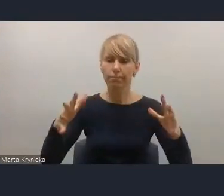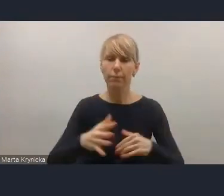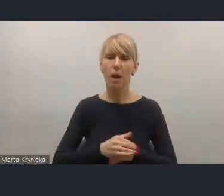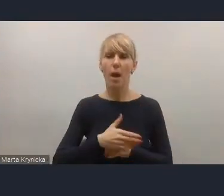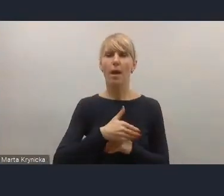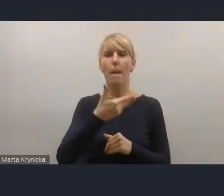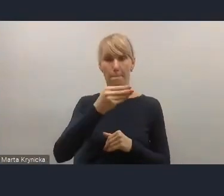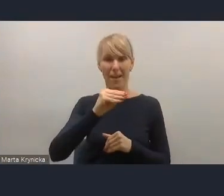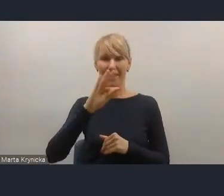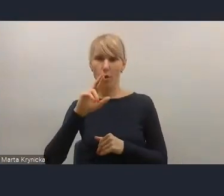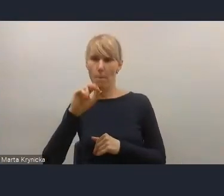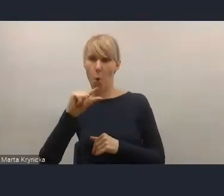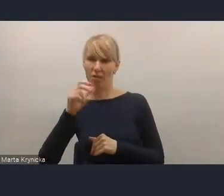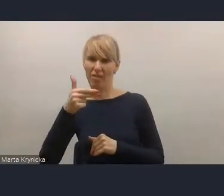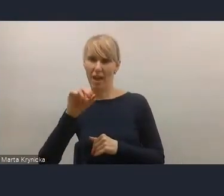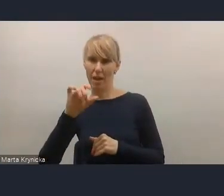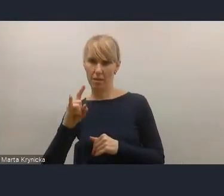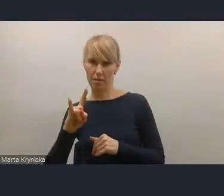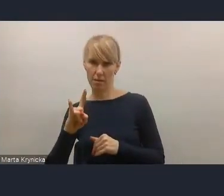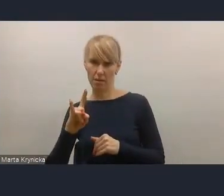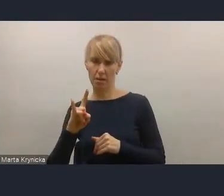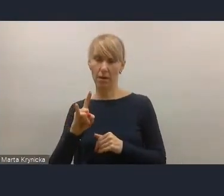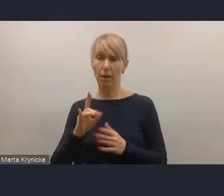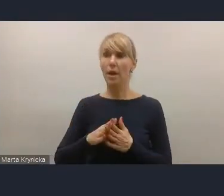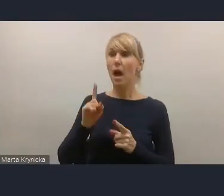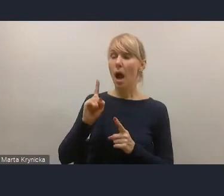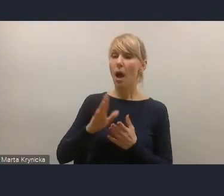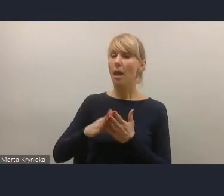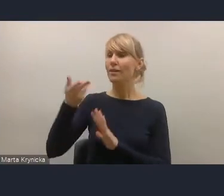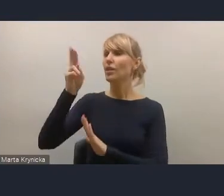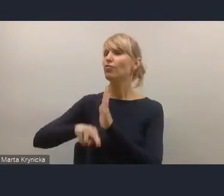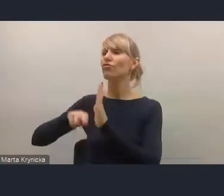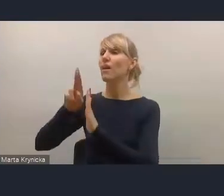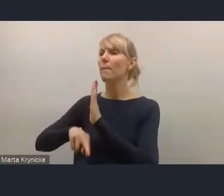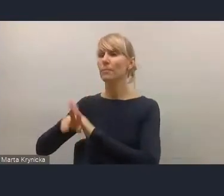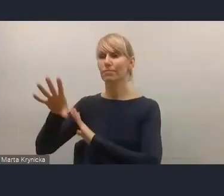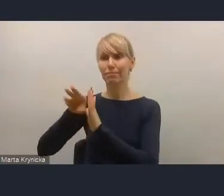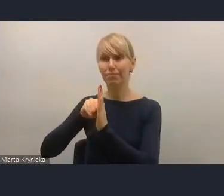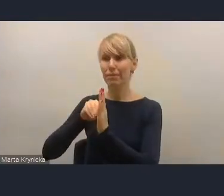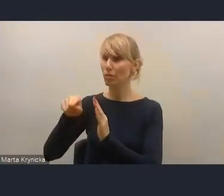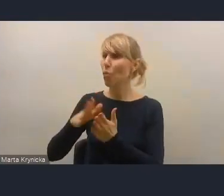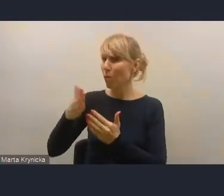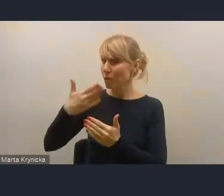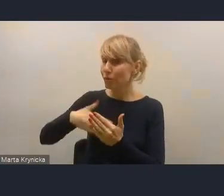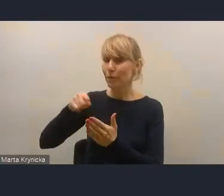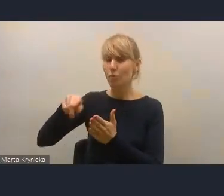Z jednej strony cieszymy się, że te zapisy tam są, a z drugiej strony wyraźnie podkreślamy to,